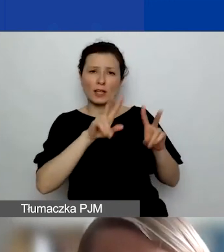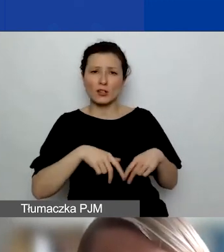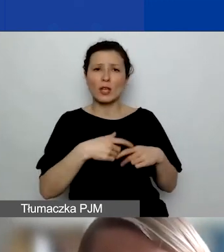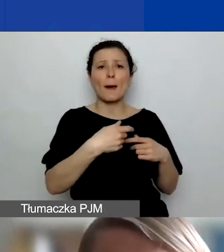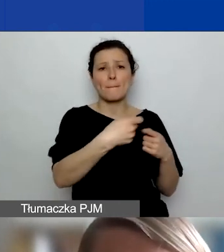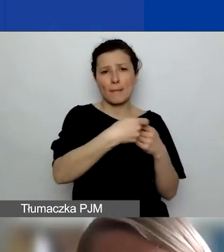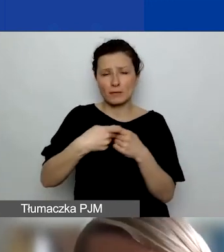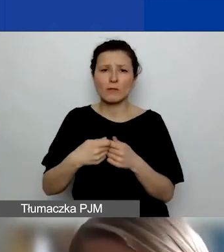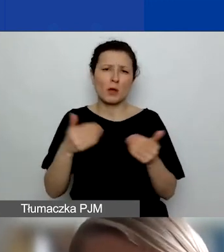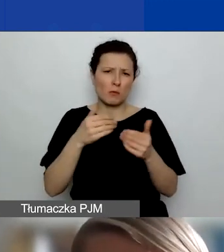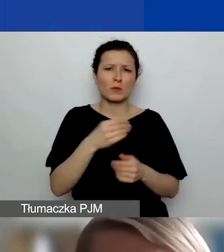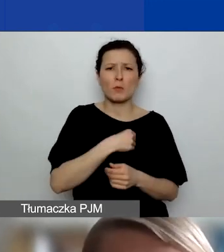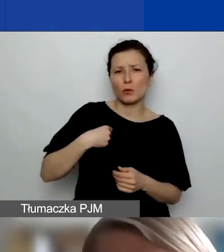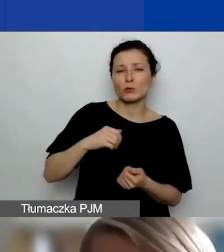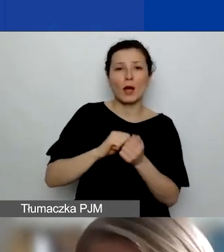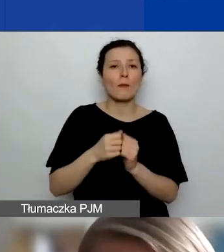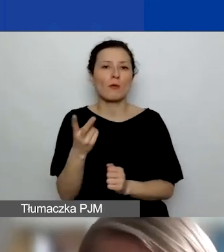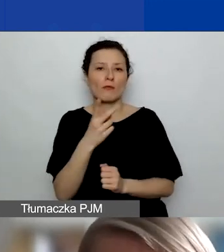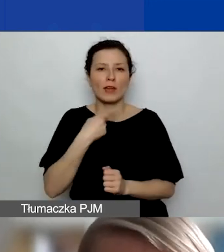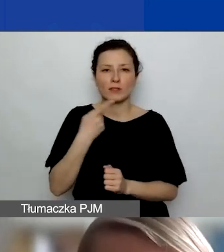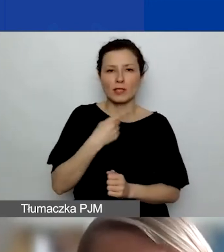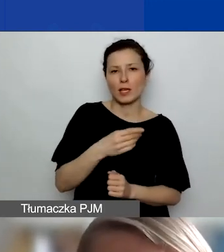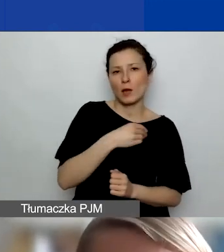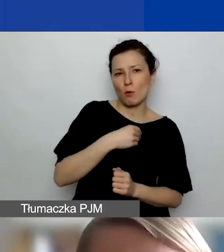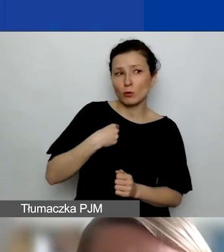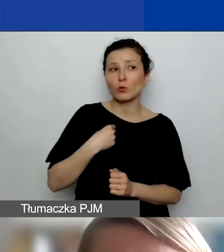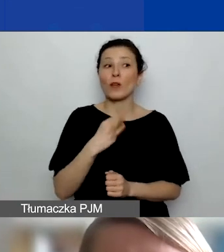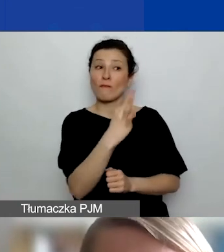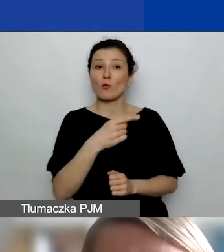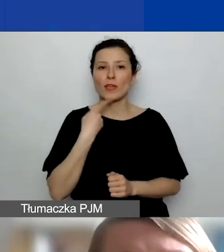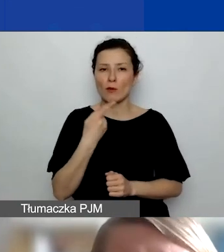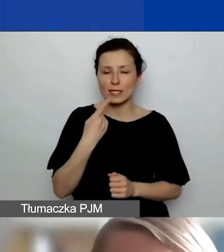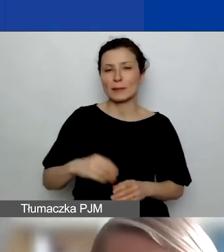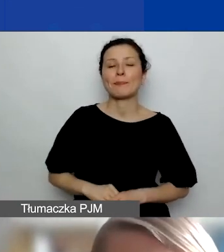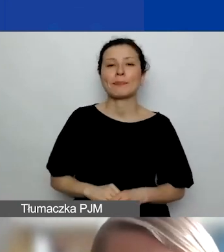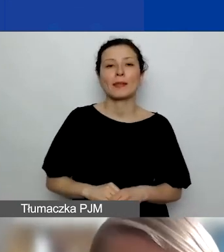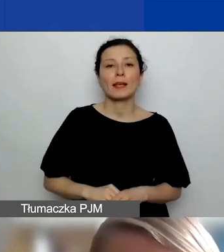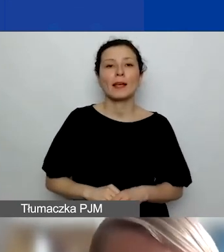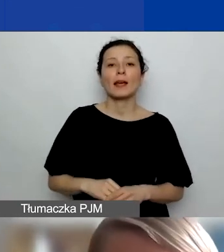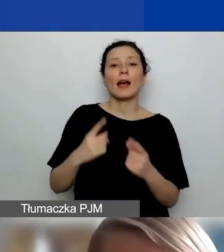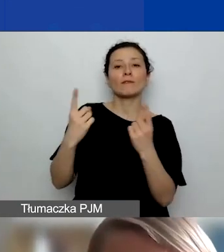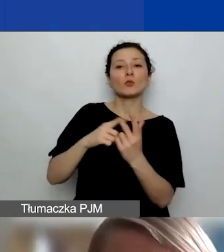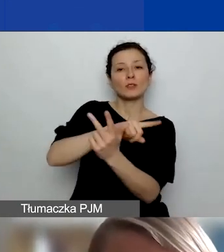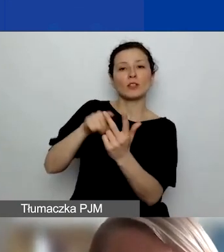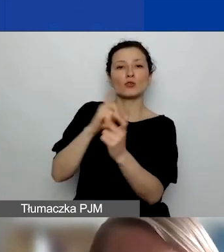albo może być dwujęzyczna - po polsku i w języku danego partnera. W przypadku podmiotów z Norwegii, Liechtensteinu i Islandii